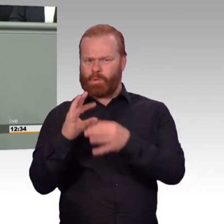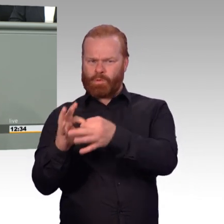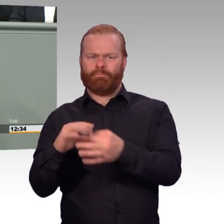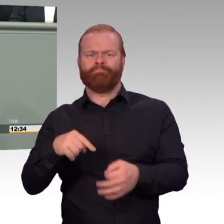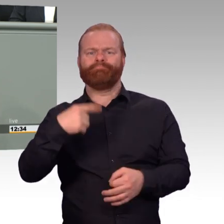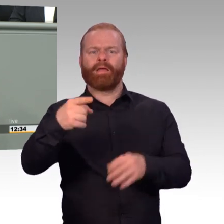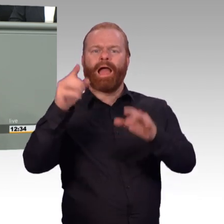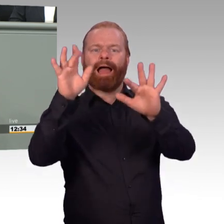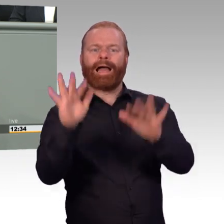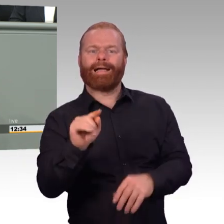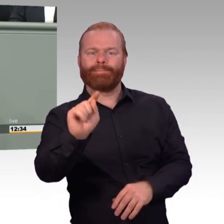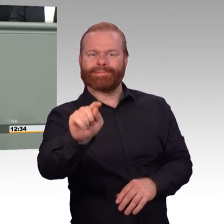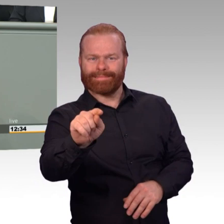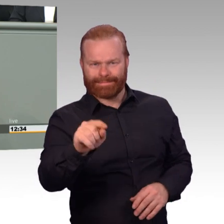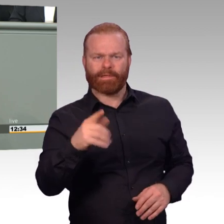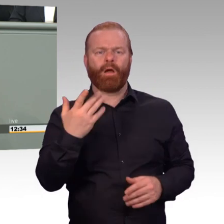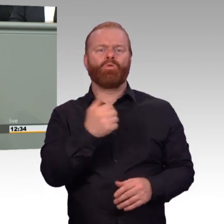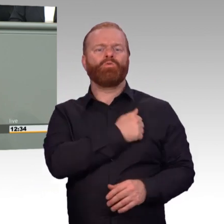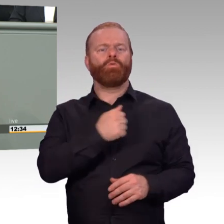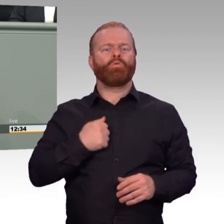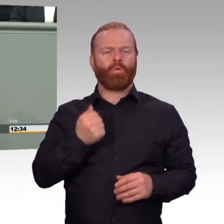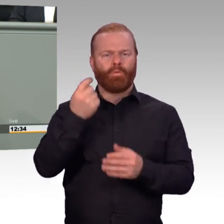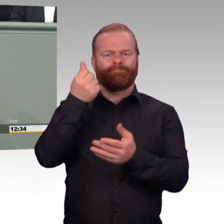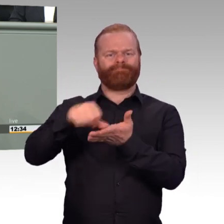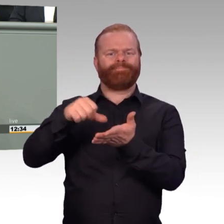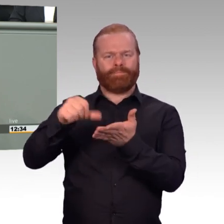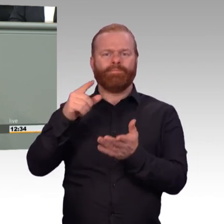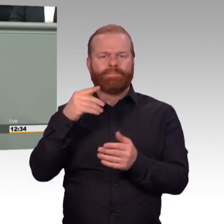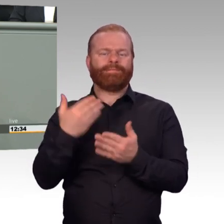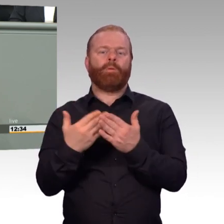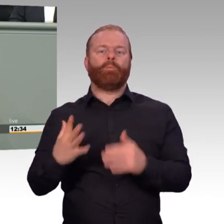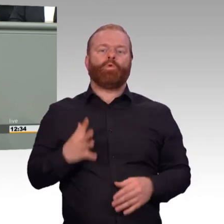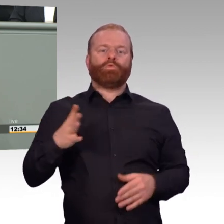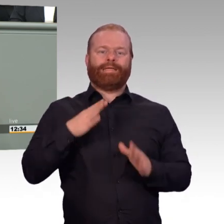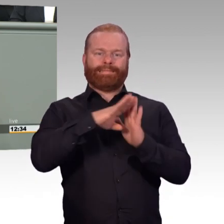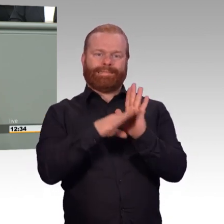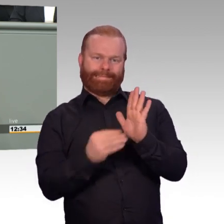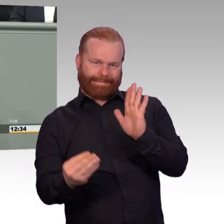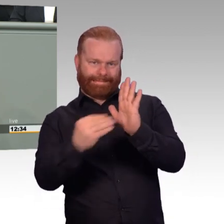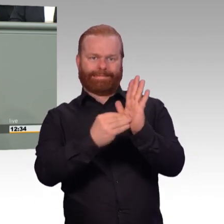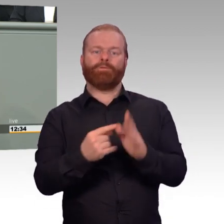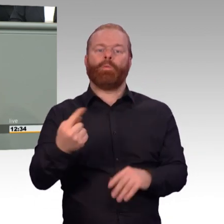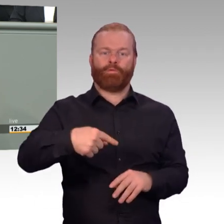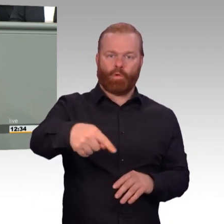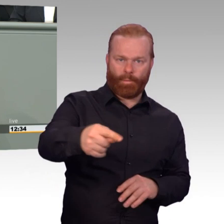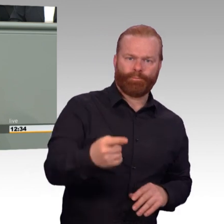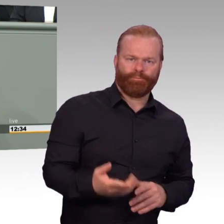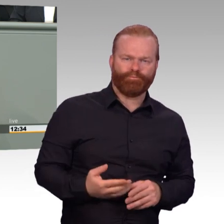der natürlich nicht über ein Gesetz zu lösen ist. Und daher möchte ich alle Kolleginnen und Kollegen dazu aufrufen, sich für eine Intensivierung